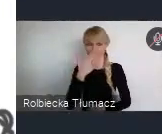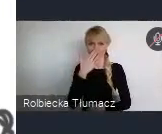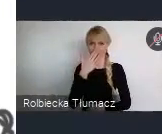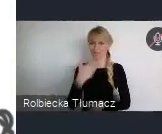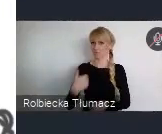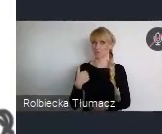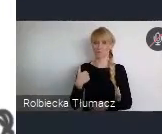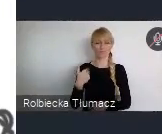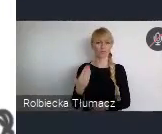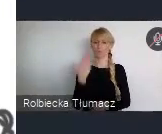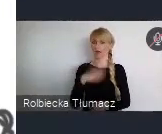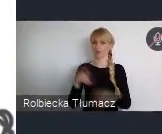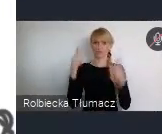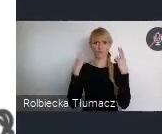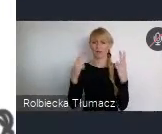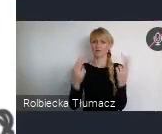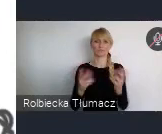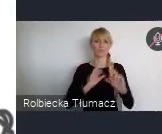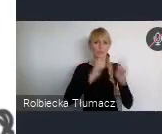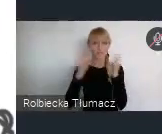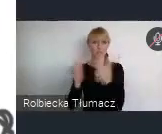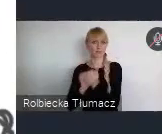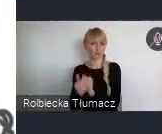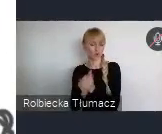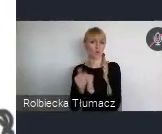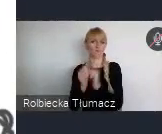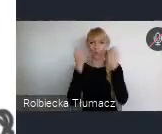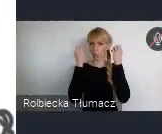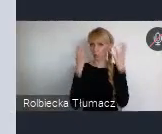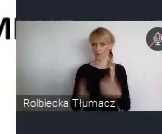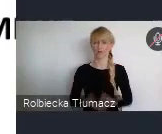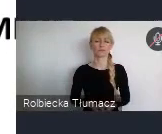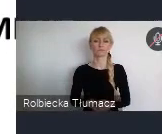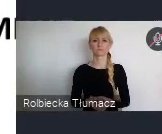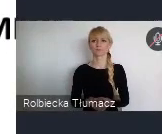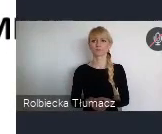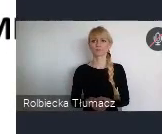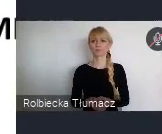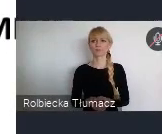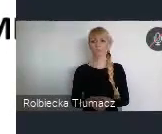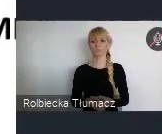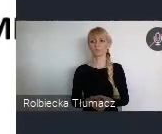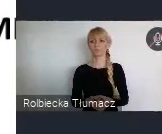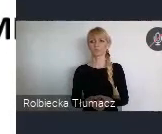wydarzeń kulturalnych czy sportowych. Ja troszkę tak mówię, o tym czym się wyróżniamy